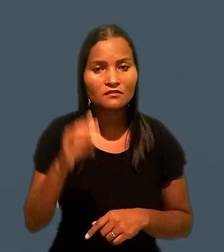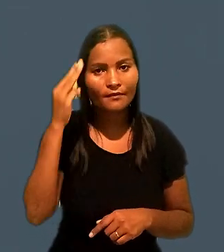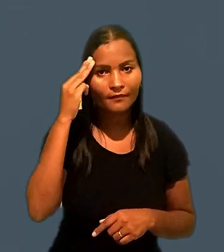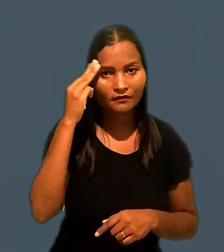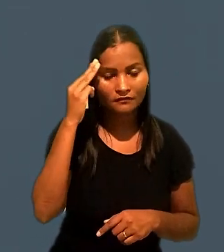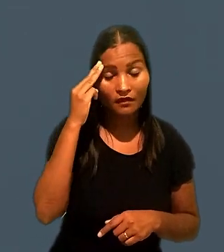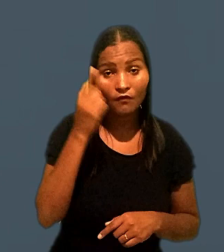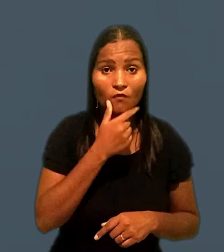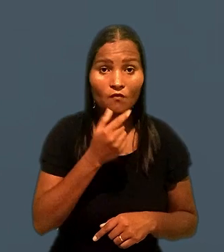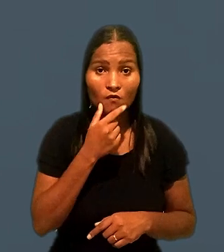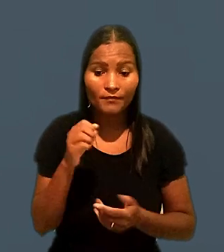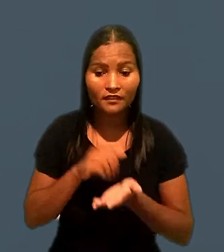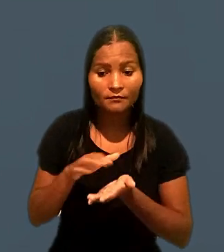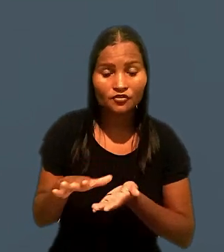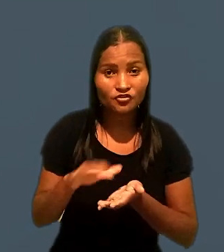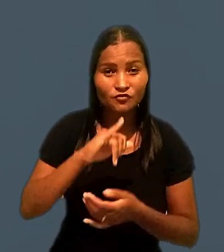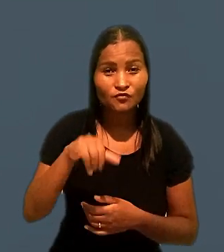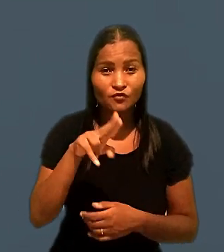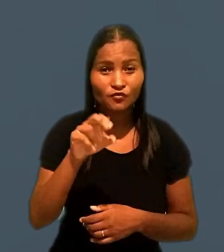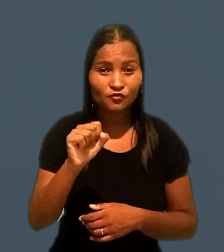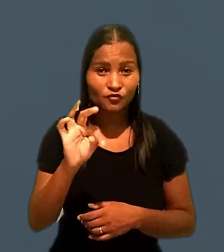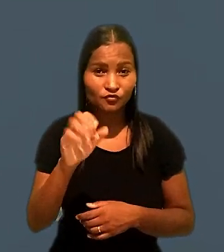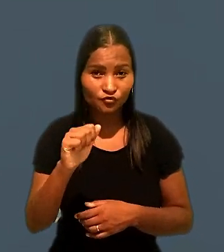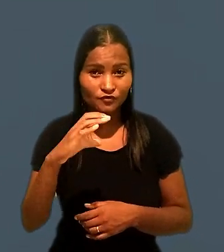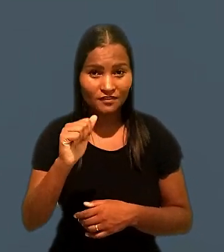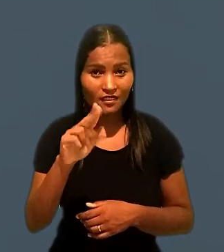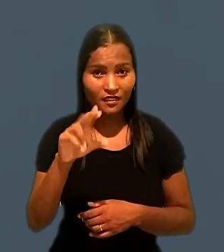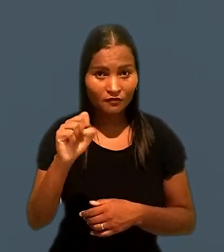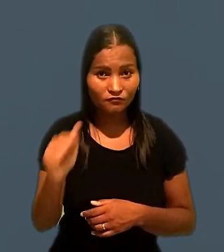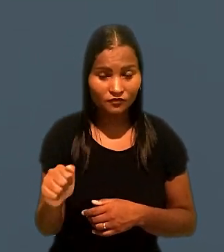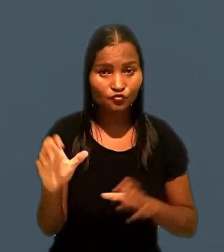Ele foi dispensado por justa causa de uma rede de supermercados.